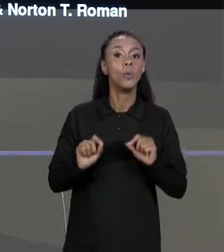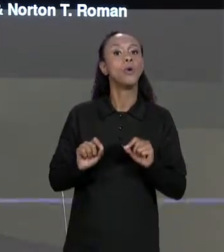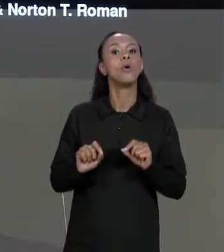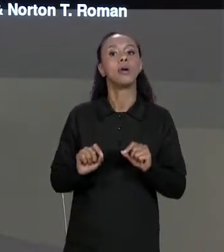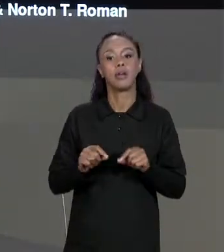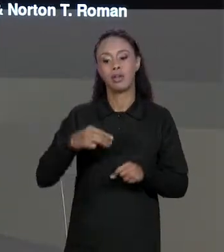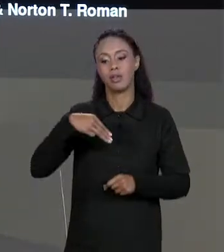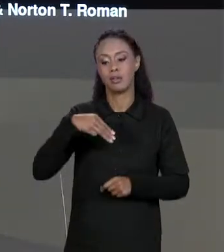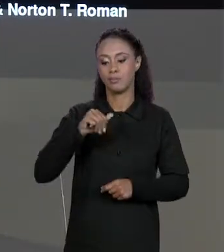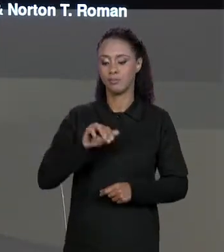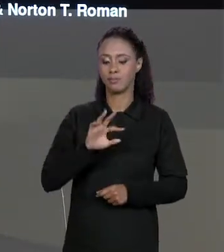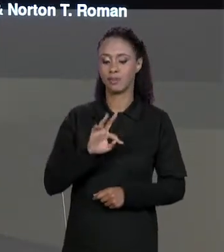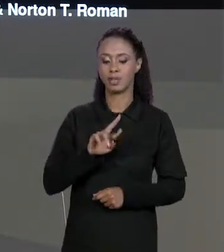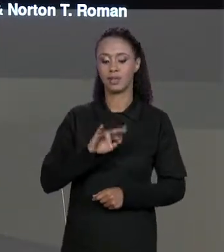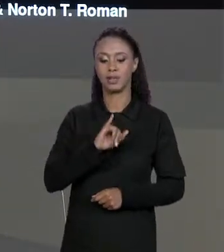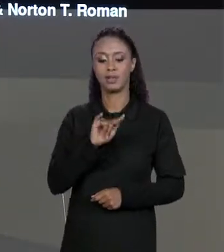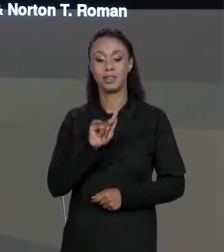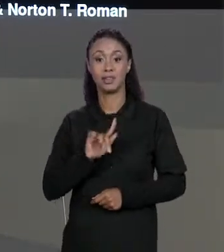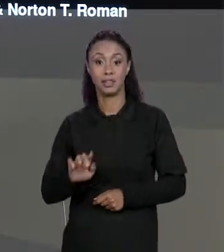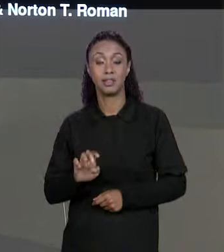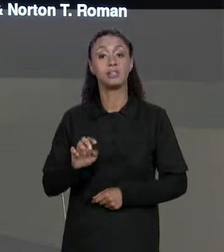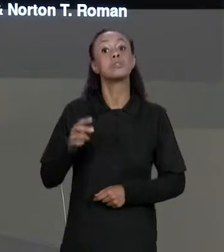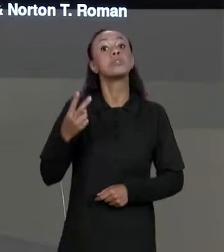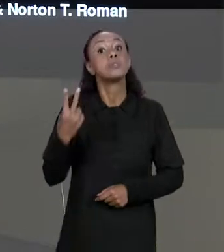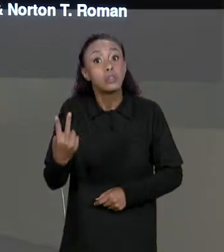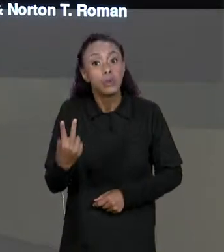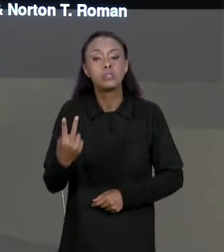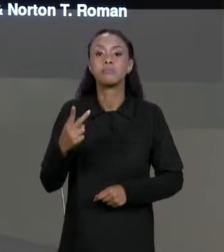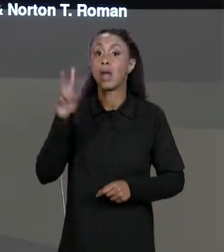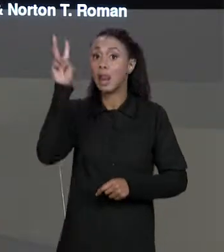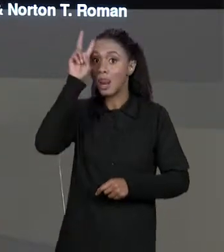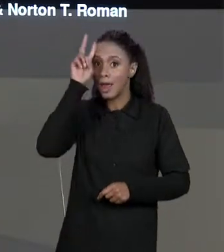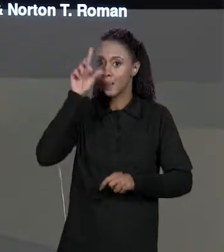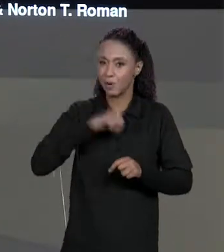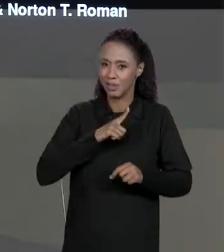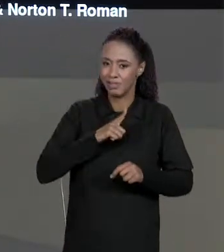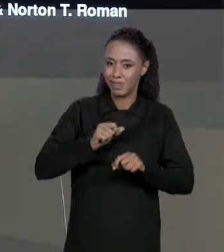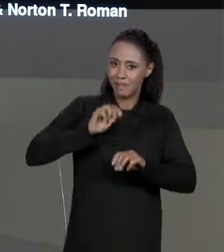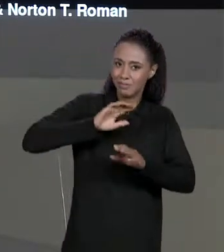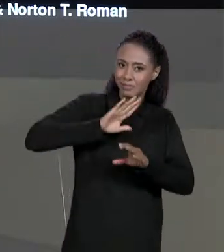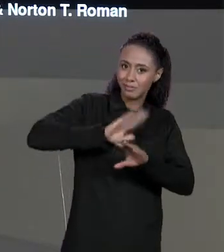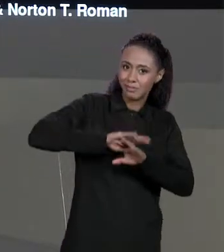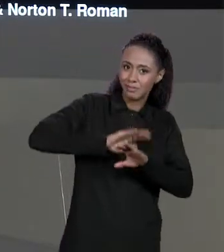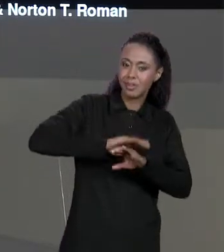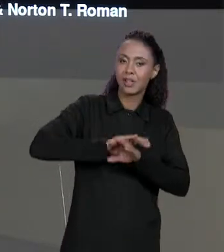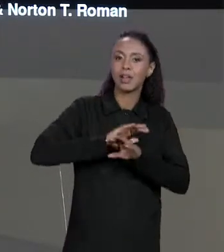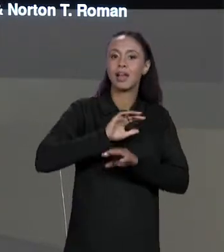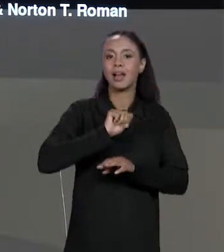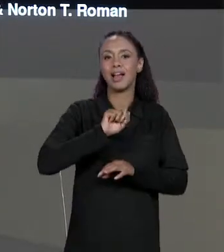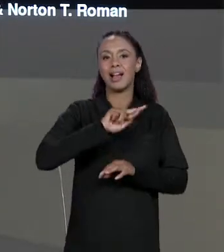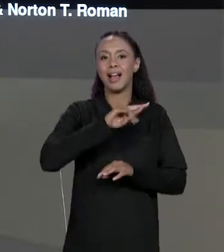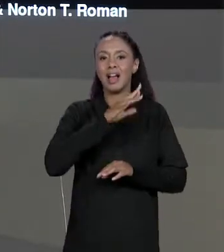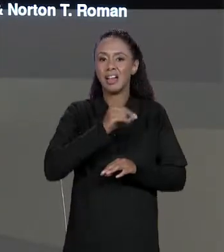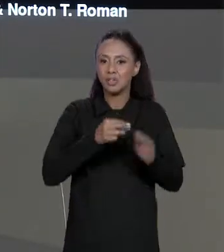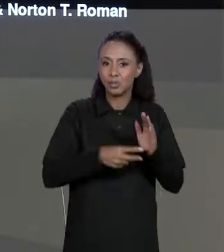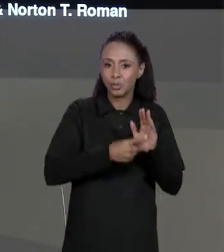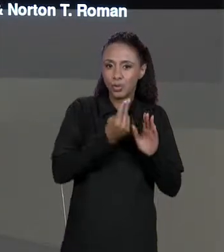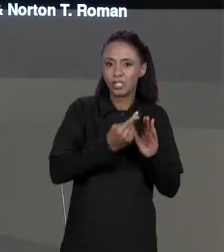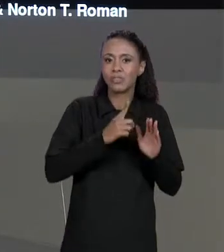AULA DE MATRIZES, LEMBRANDO QUE MATRIZES SÃO ARRANJOS DE ARRANJOS NOS QUAIS TODAS AS LINHAS TÊM O MESMO NÚMERO DE